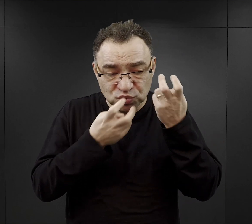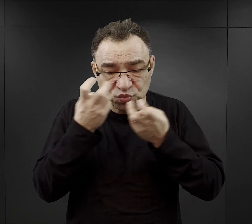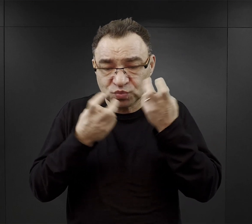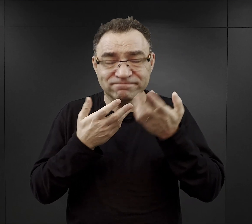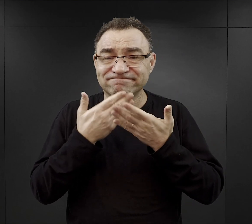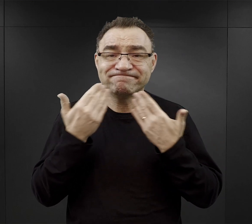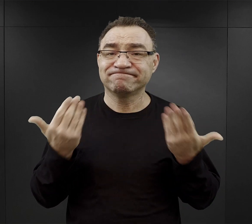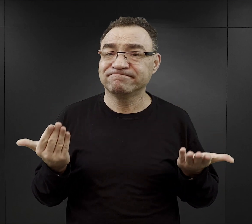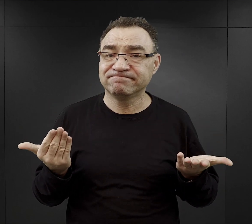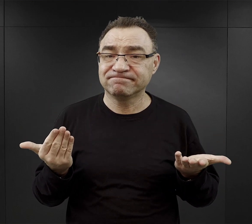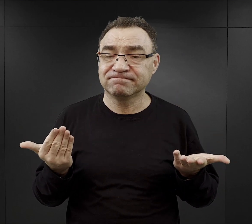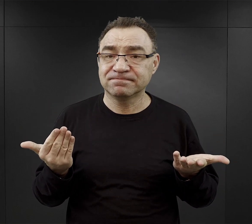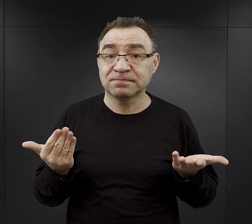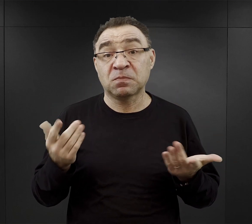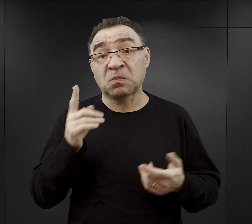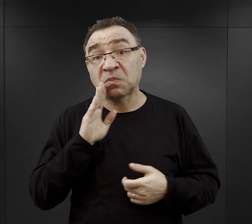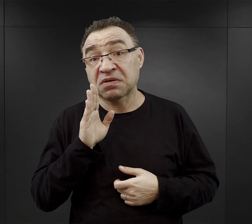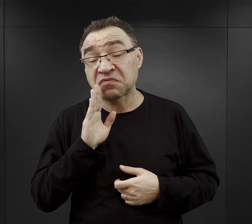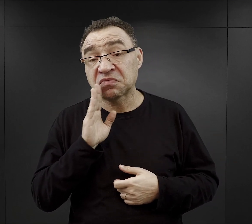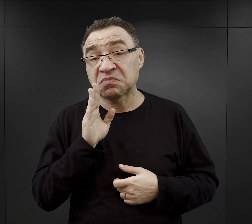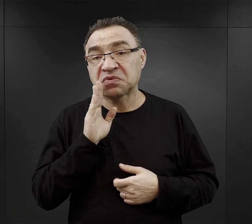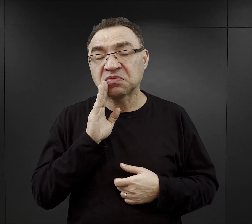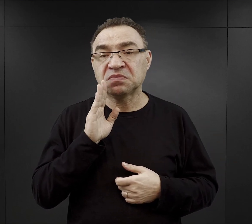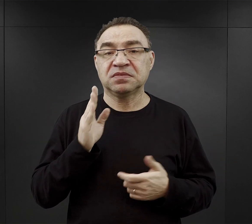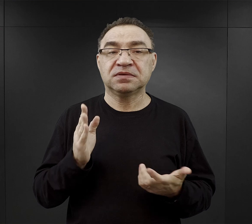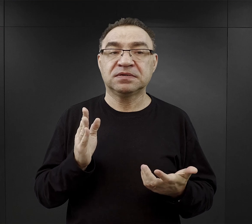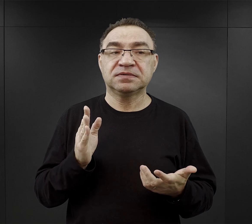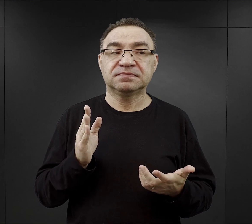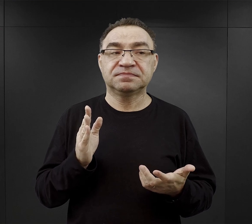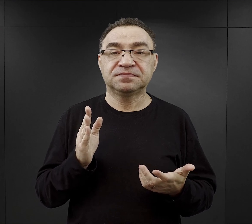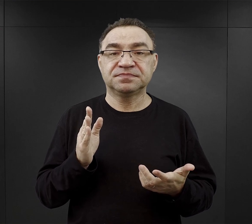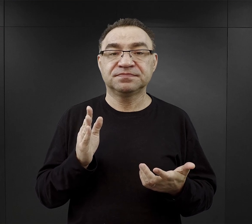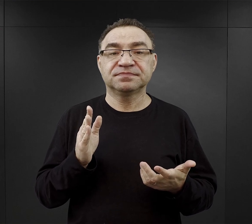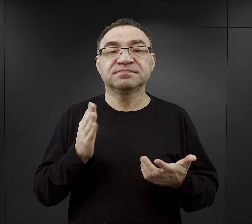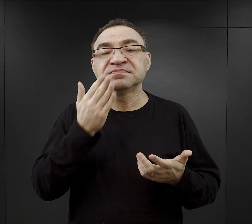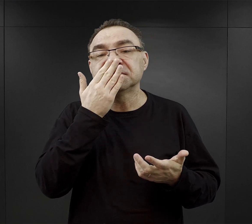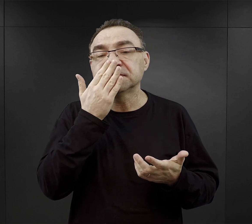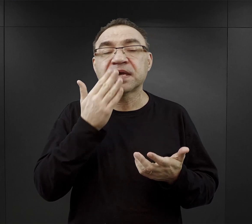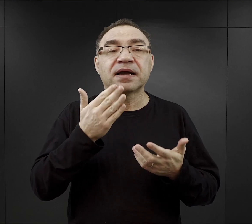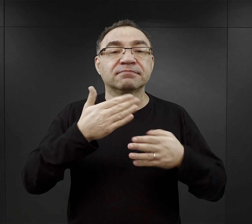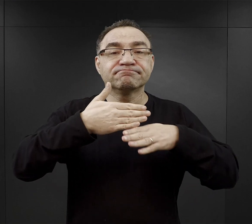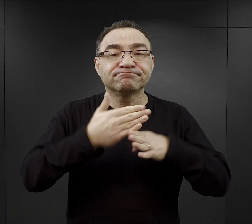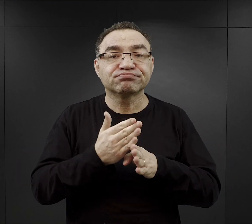Być może wynikało to również i z tego, ze sposobu przydzielania, rozdysponowania